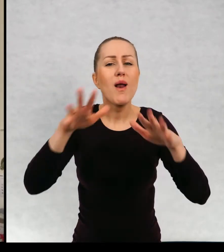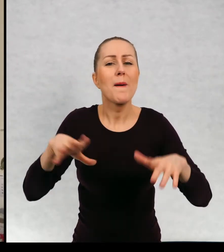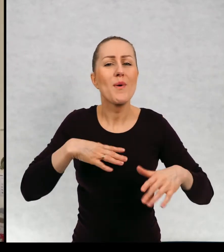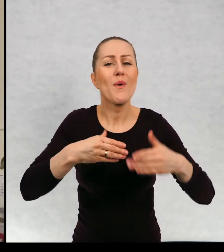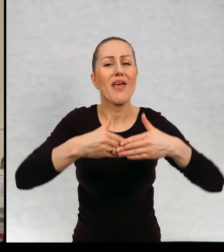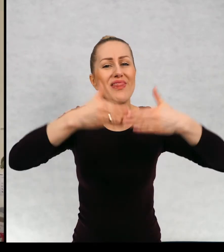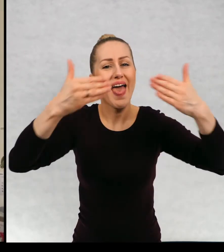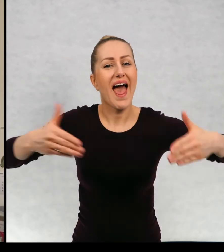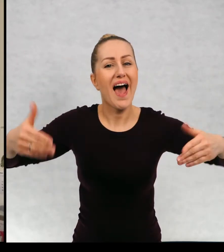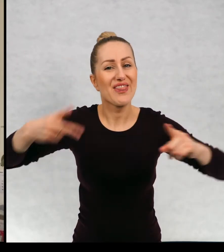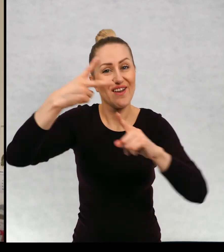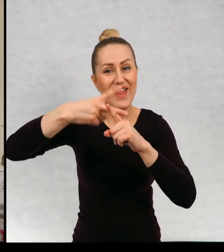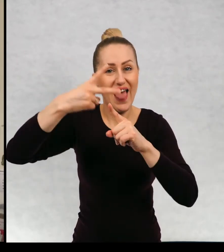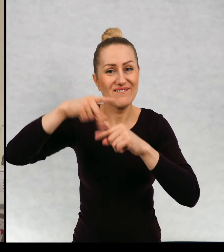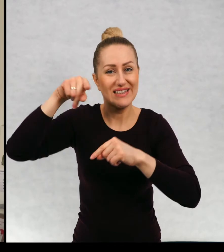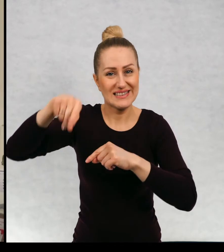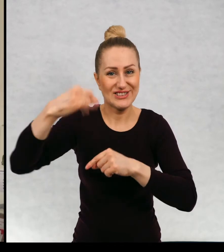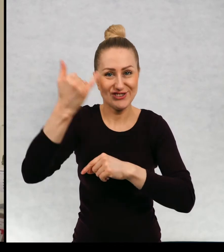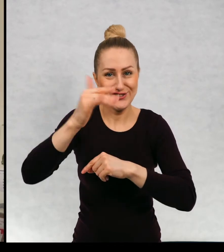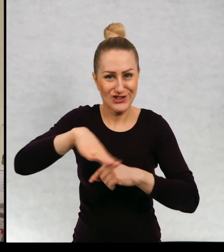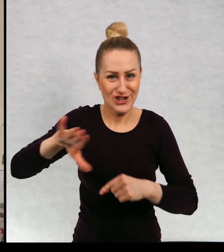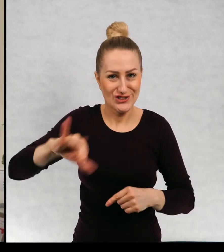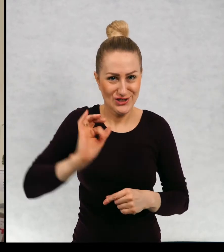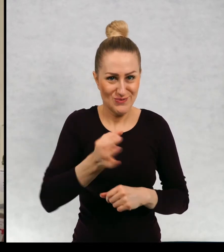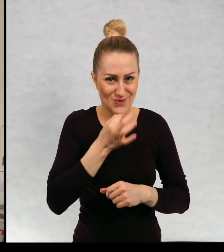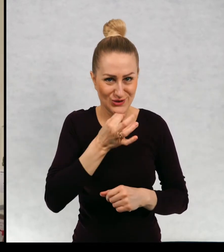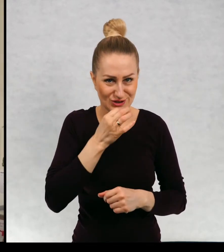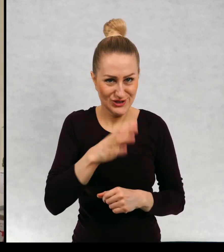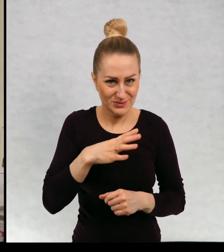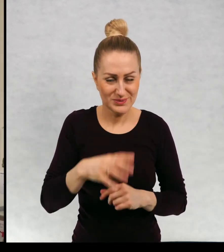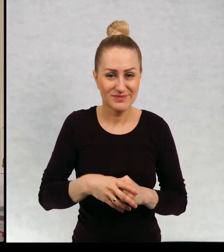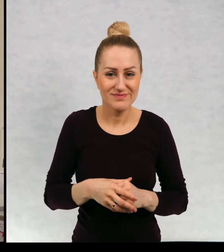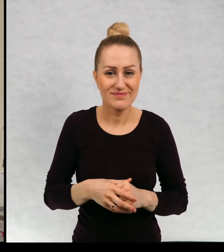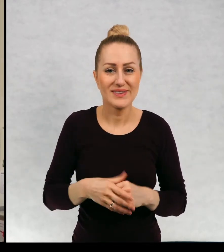teatr telewizji dla dzieci, dla dzieci i młodzieży